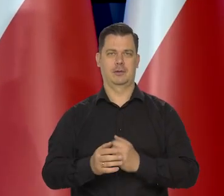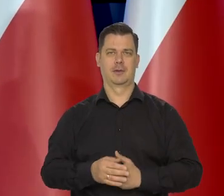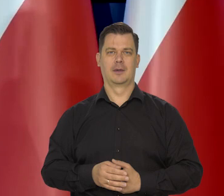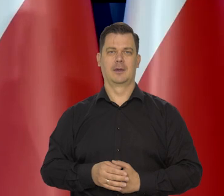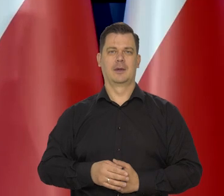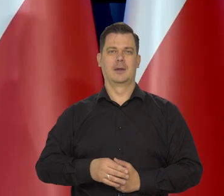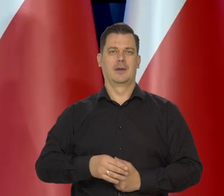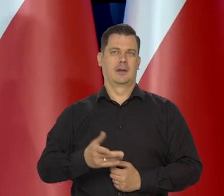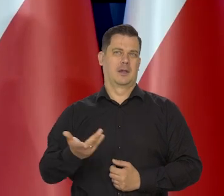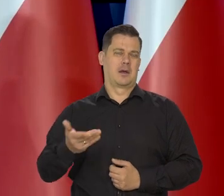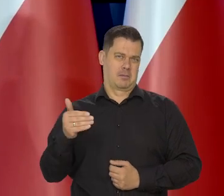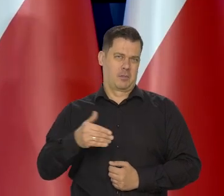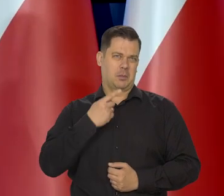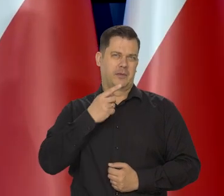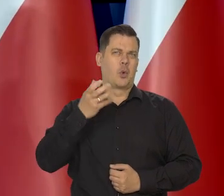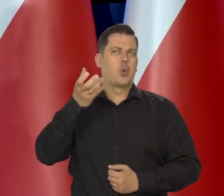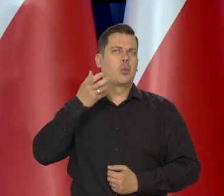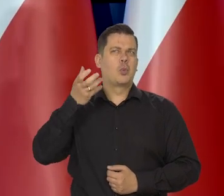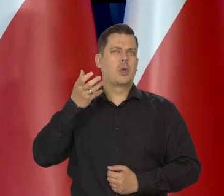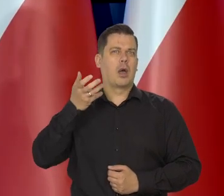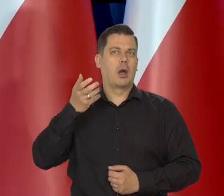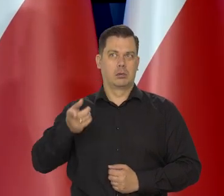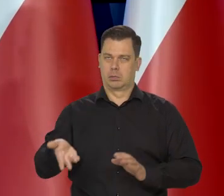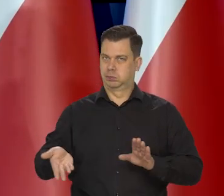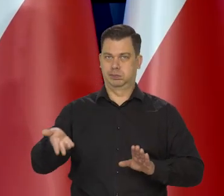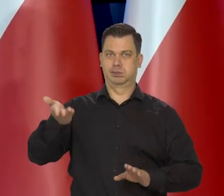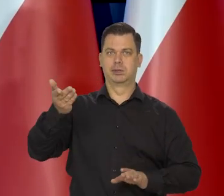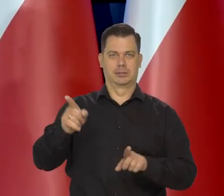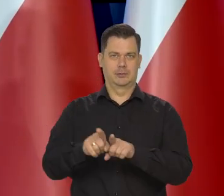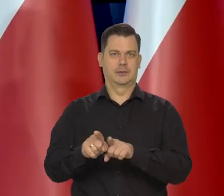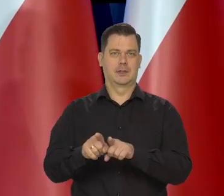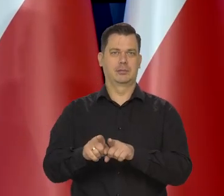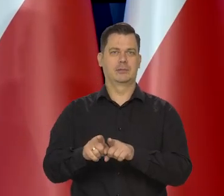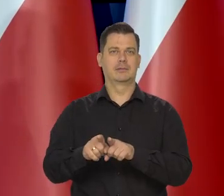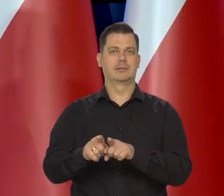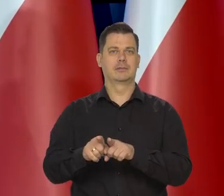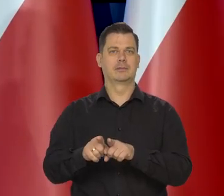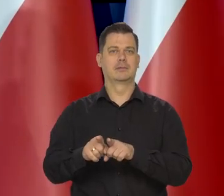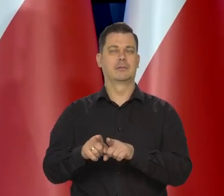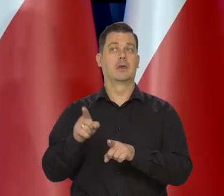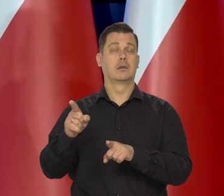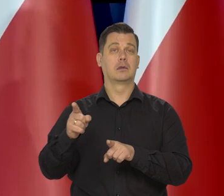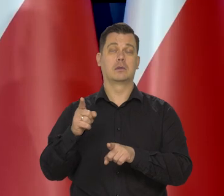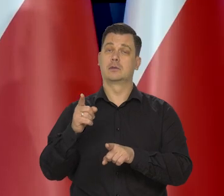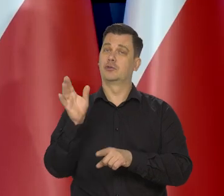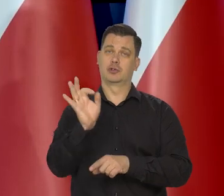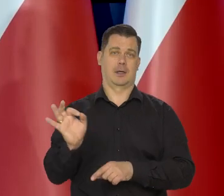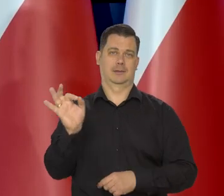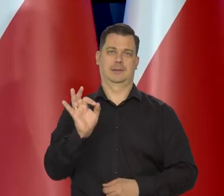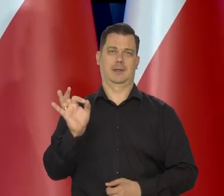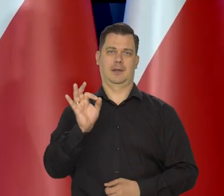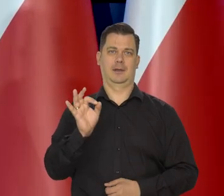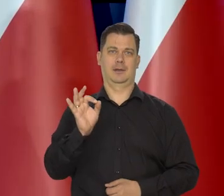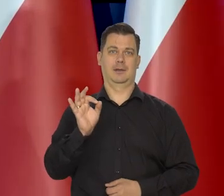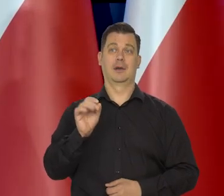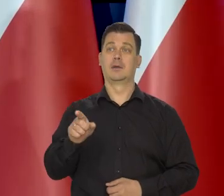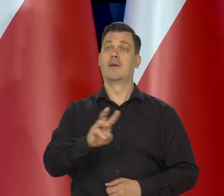nie wiem jak tamta Rumunia coś no, ale szybko się bardzo rozwijamy. I to jest wielka szansa. No to waszego pokolenia, nie dla mojego,